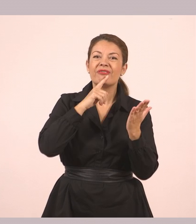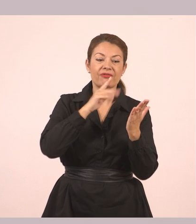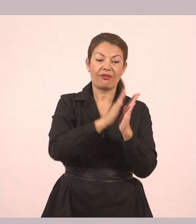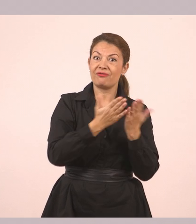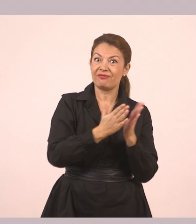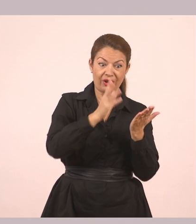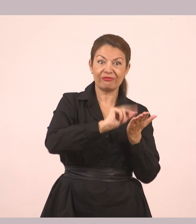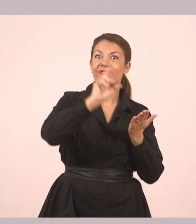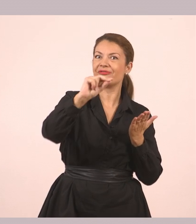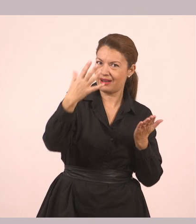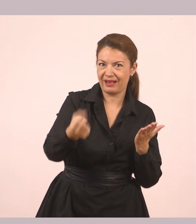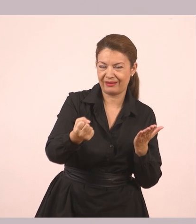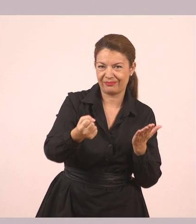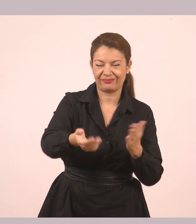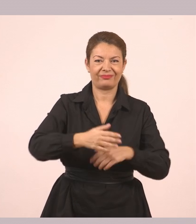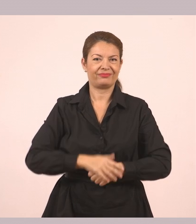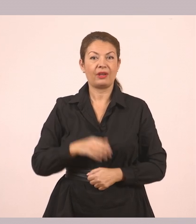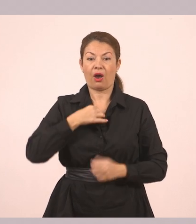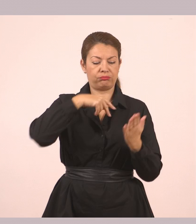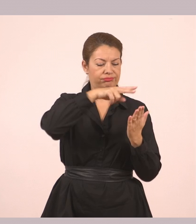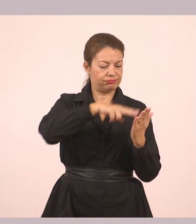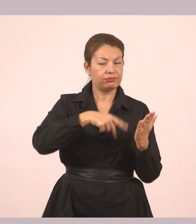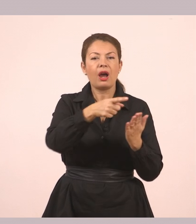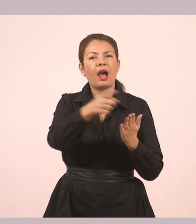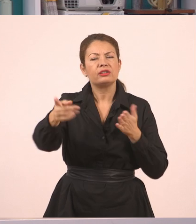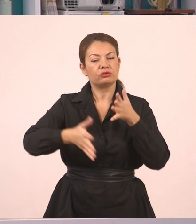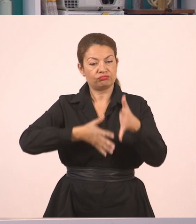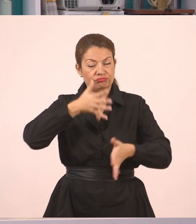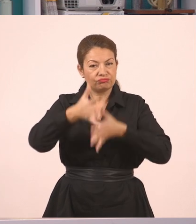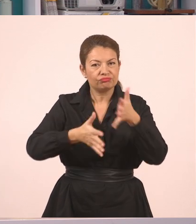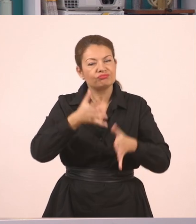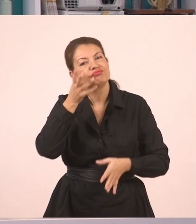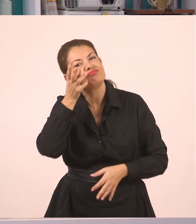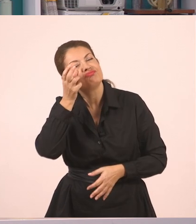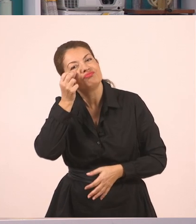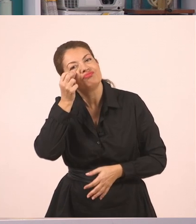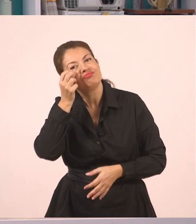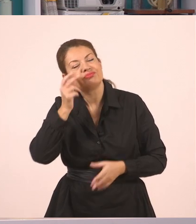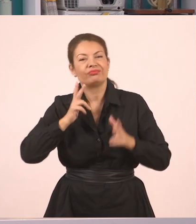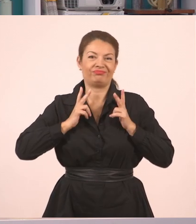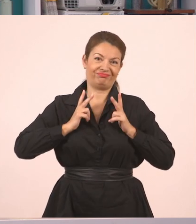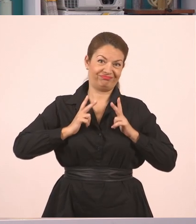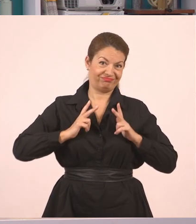Πάμε λοιπόν να το διαβάσω εγώ. Εσείς θέλω να το απολαύσετε. Είτε να παρακολουθείτε μέσα, για αυτούς που έχουν το βιβλίο,